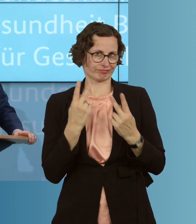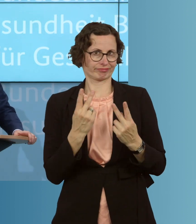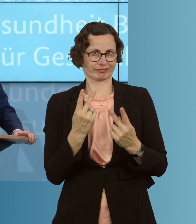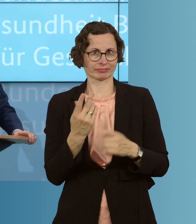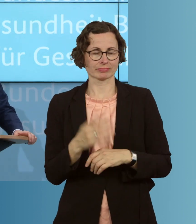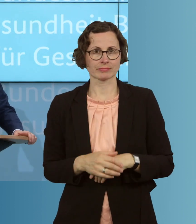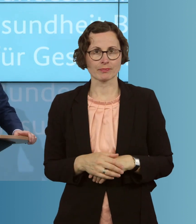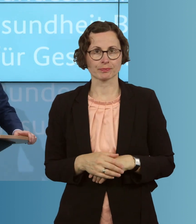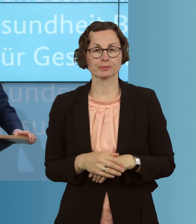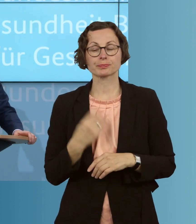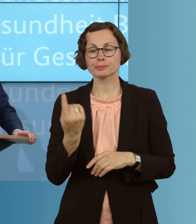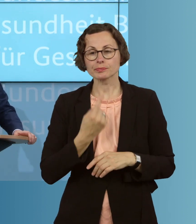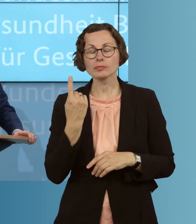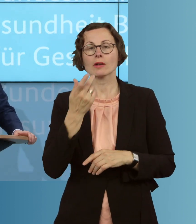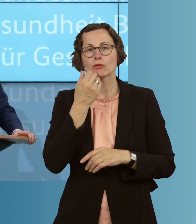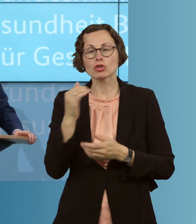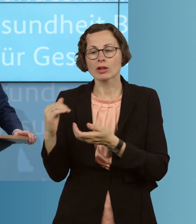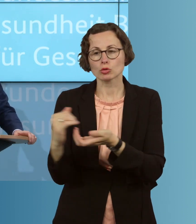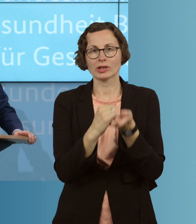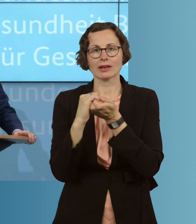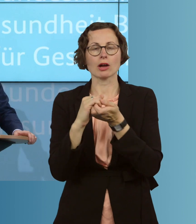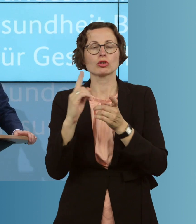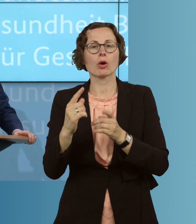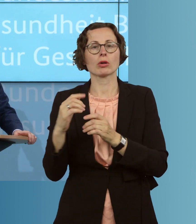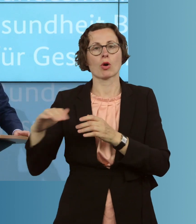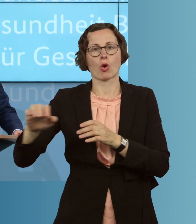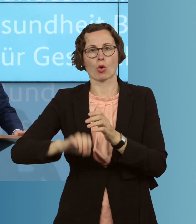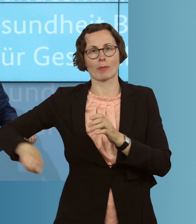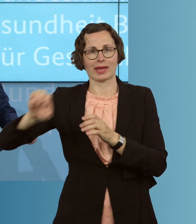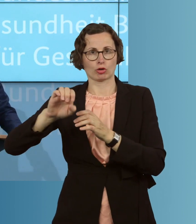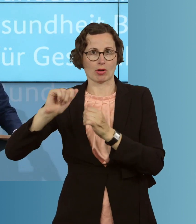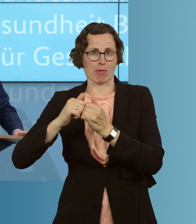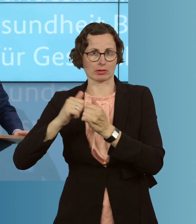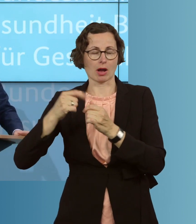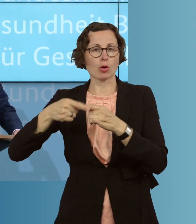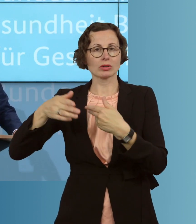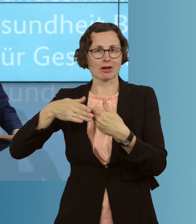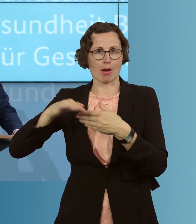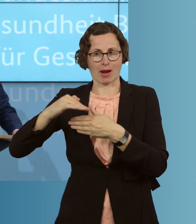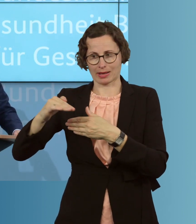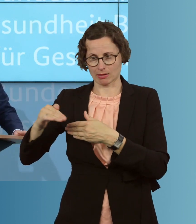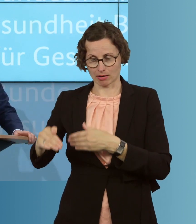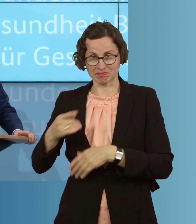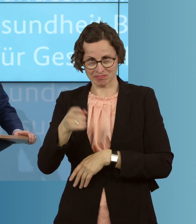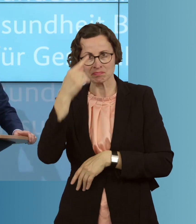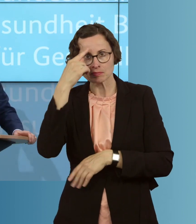Wir sind auch solidarisch mit unseren europäischen Partnern und unseren Nachbarländern. Sie wissen, dass wir Patientinnen und Patienten